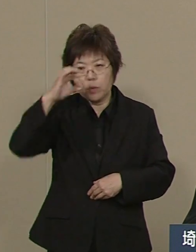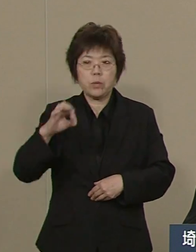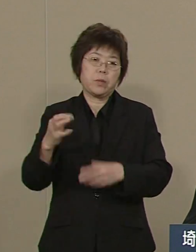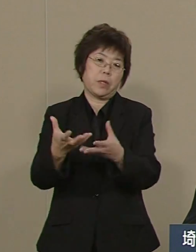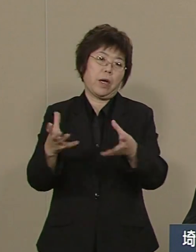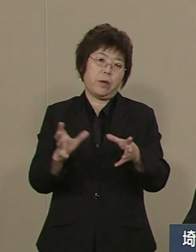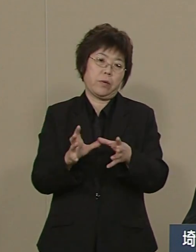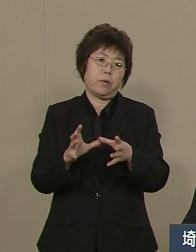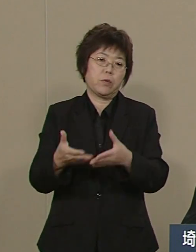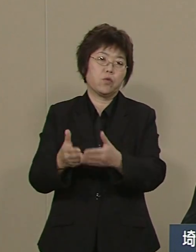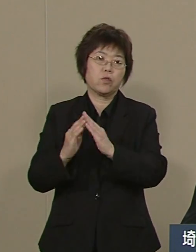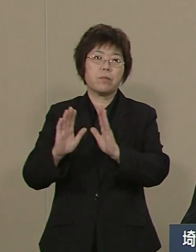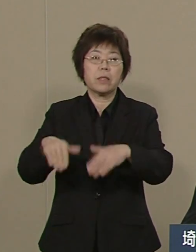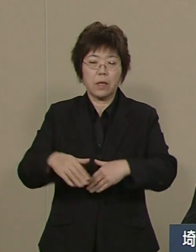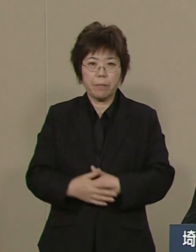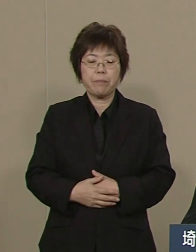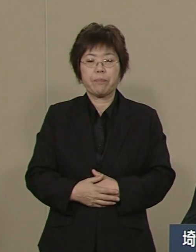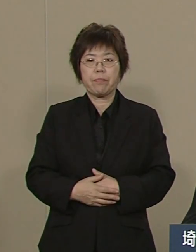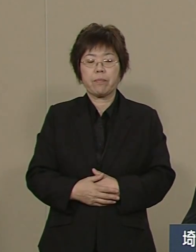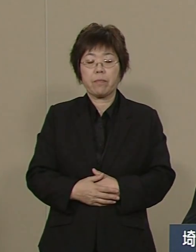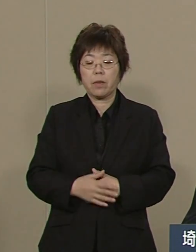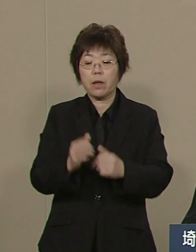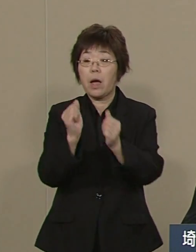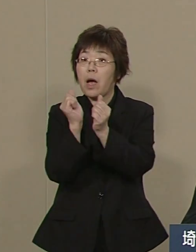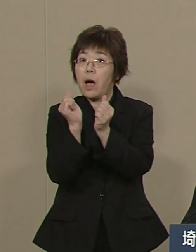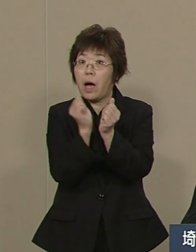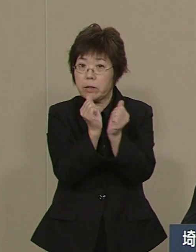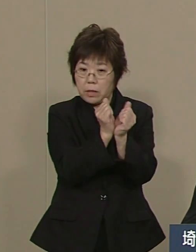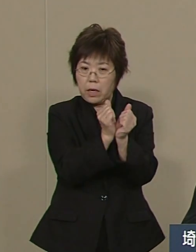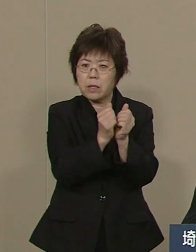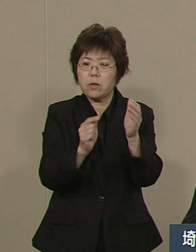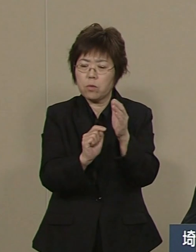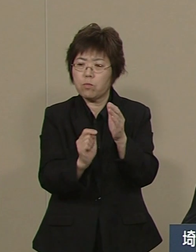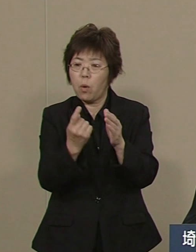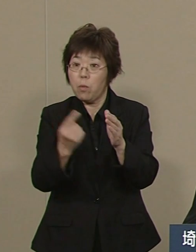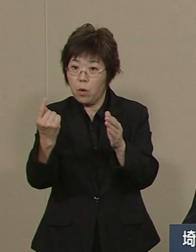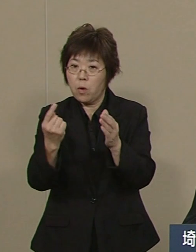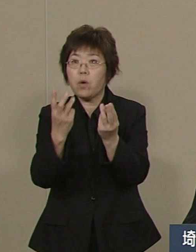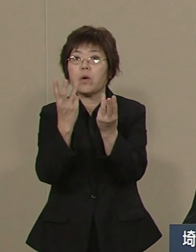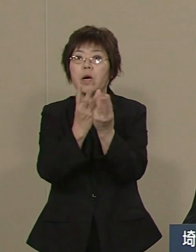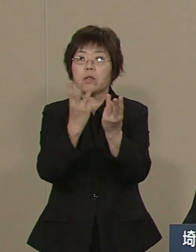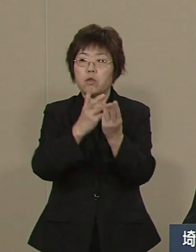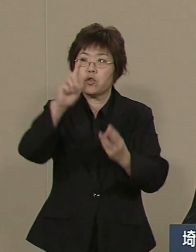この間 犯罪の件数は 18万1000件から